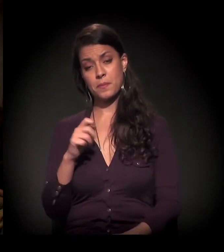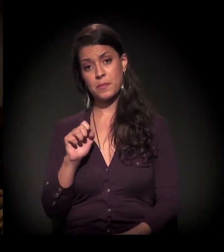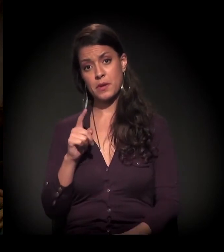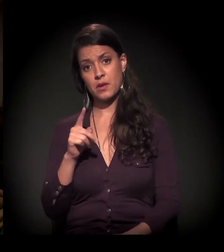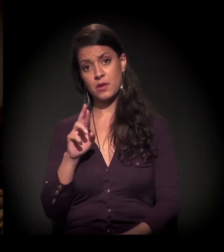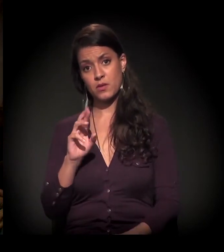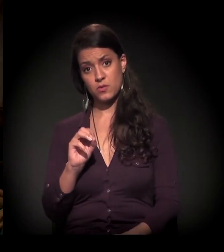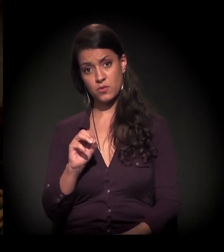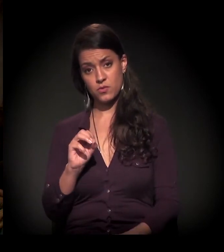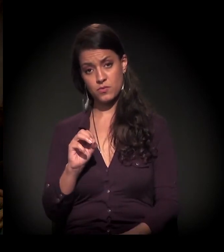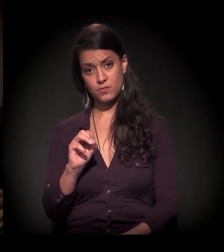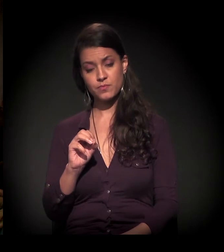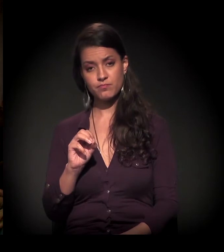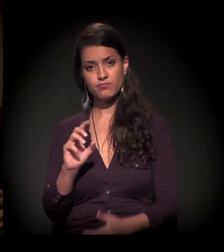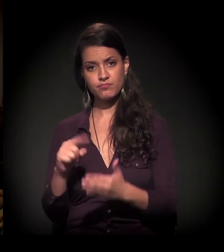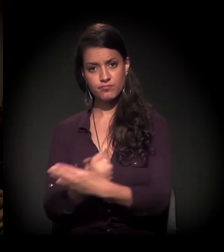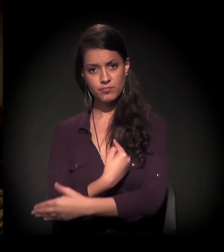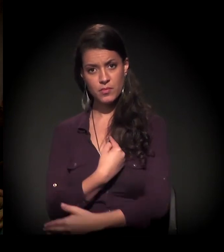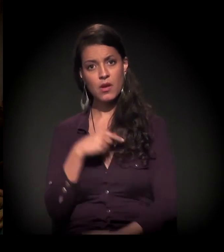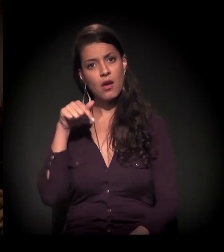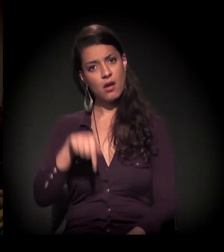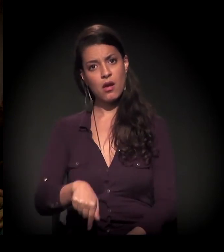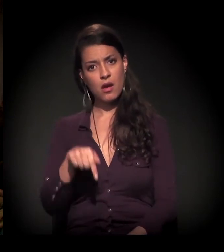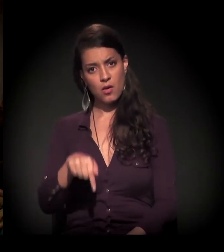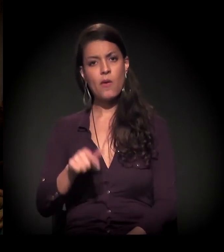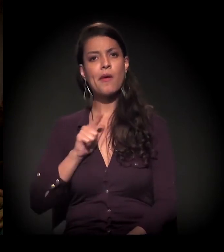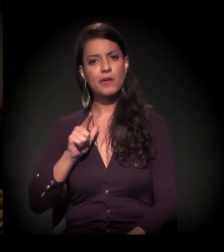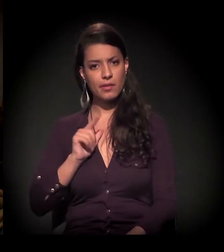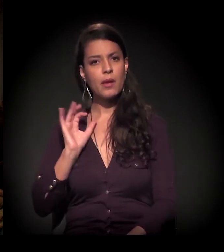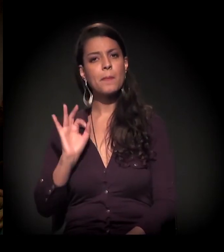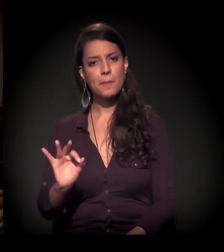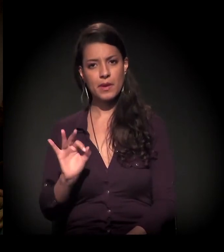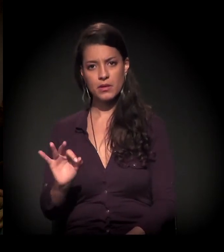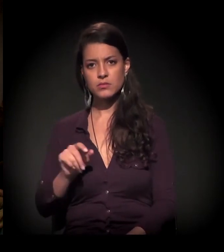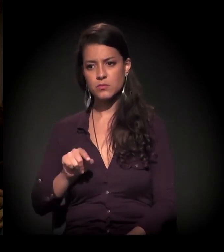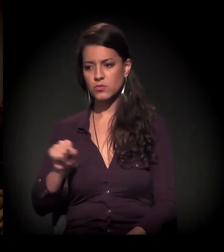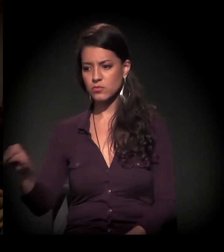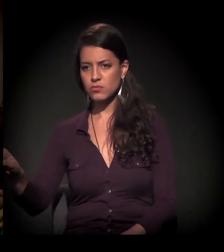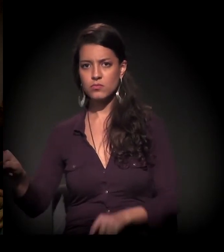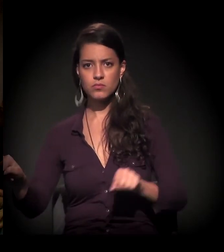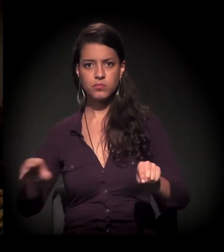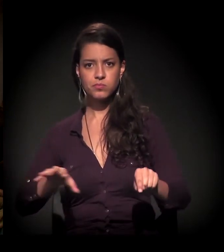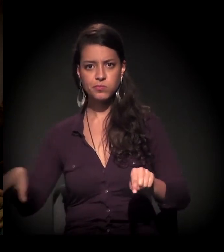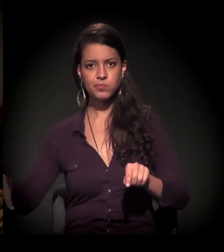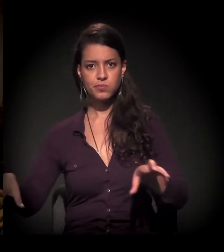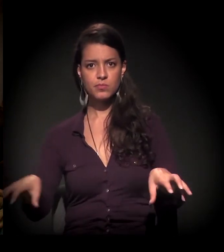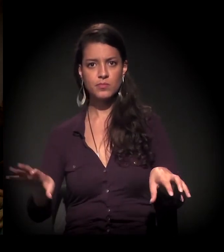a gente vive uma situação de polarização absurda.